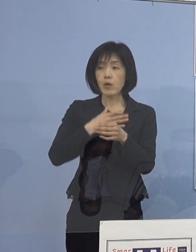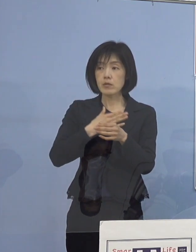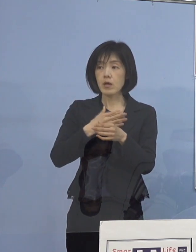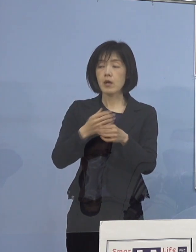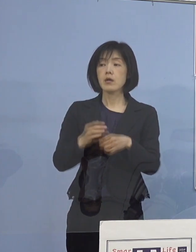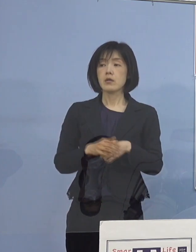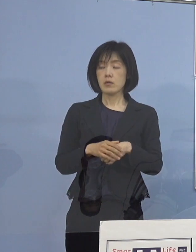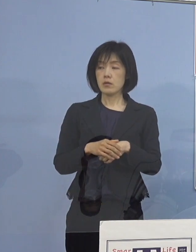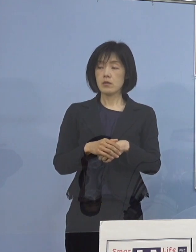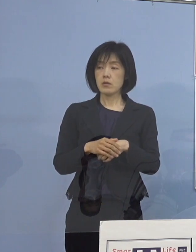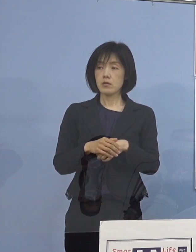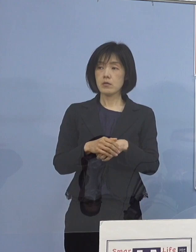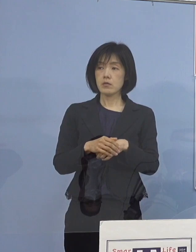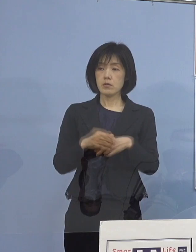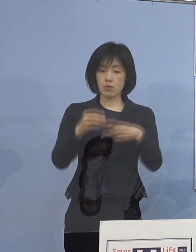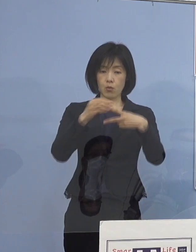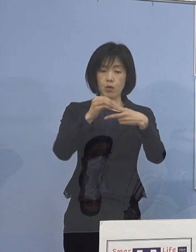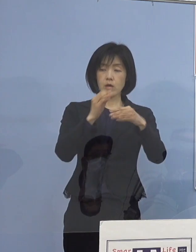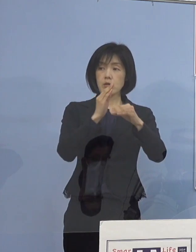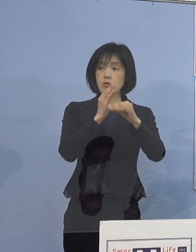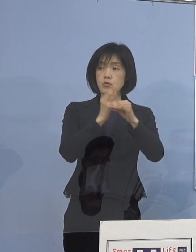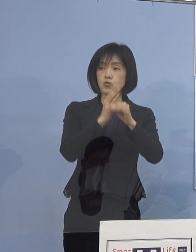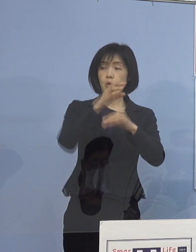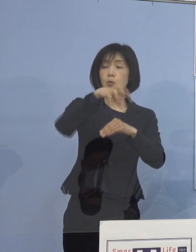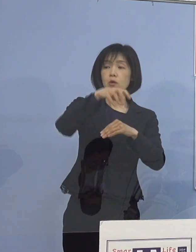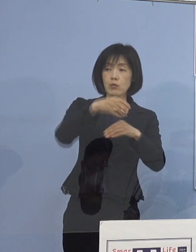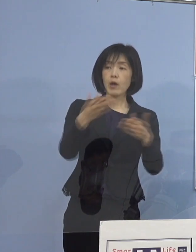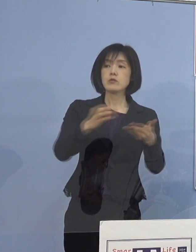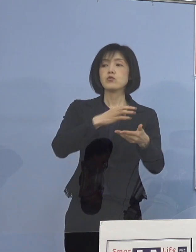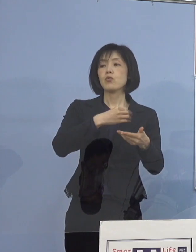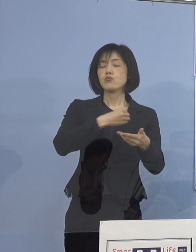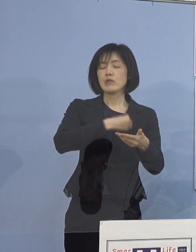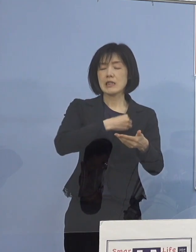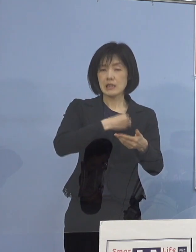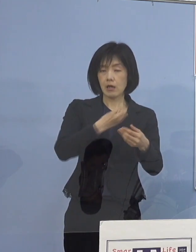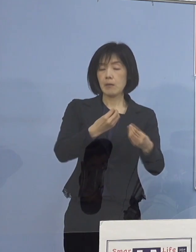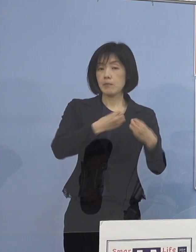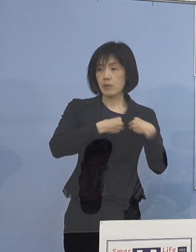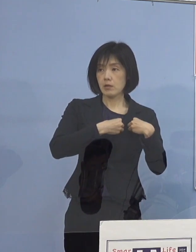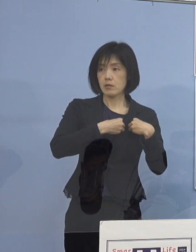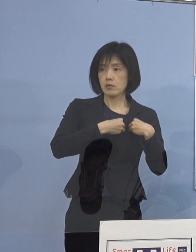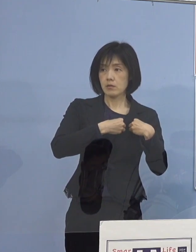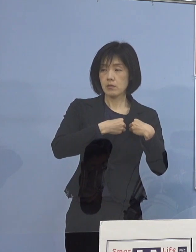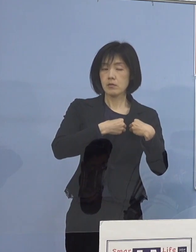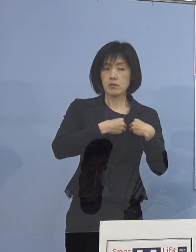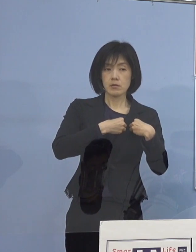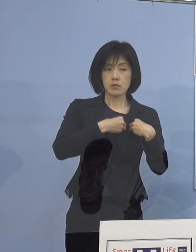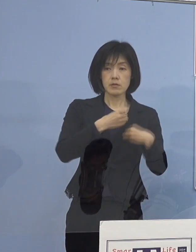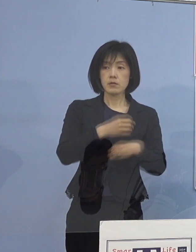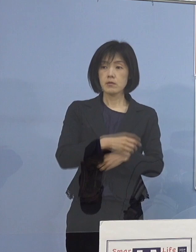それから県立中央病院は 医師ではなくて職員ということです